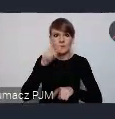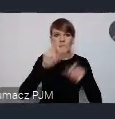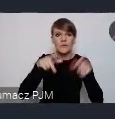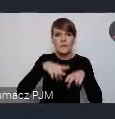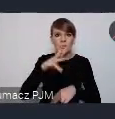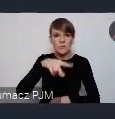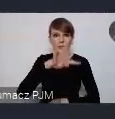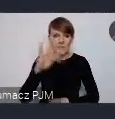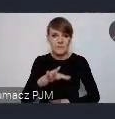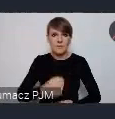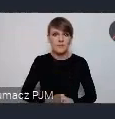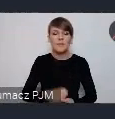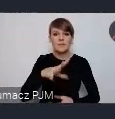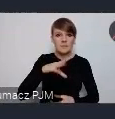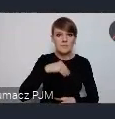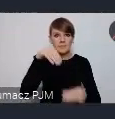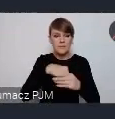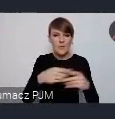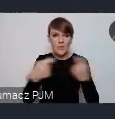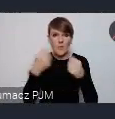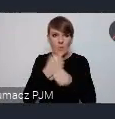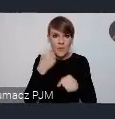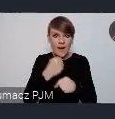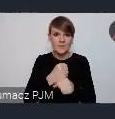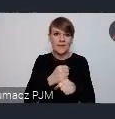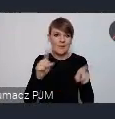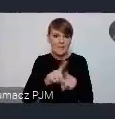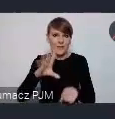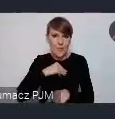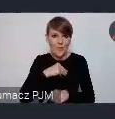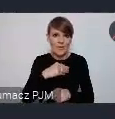tutaj jakaś możliwość współpracy i zaangażowania będzie.